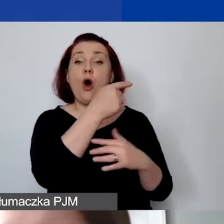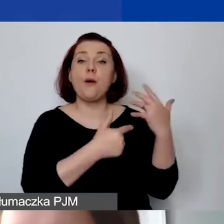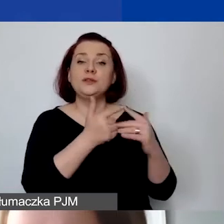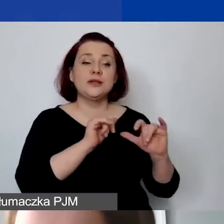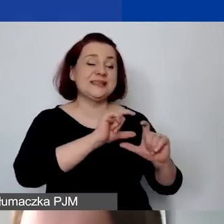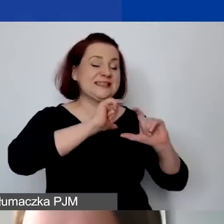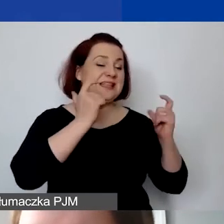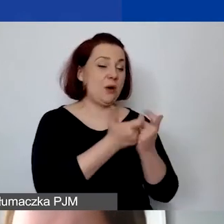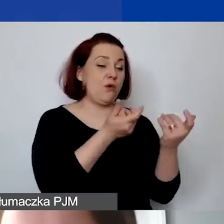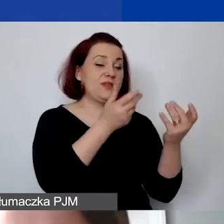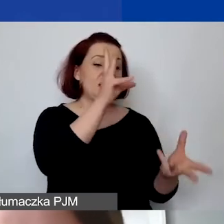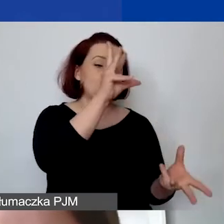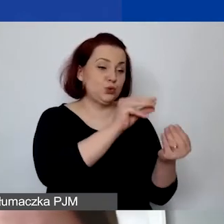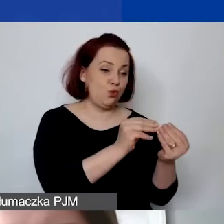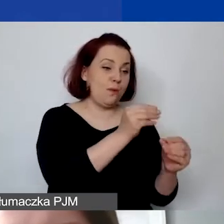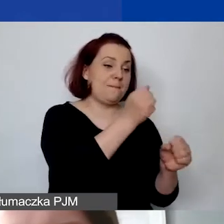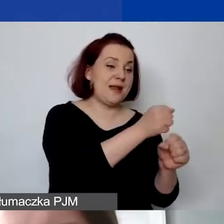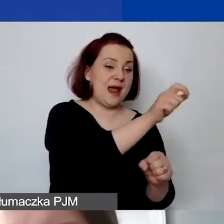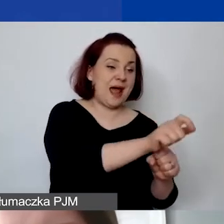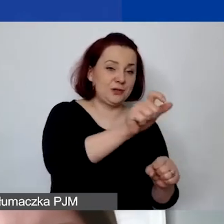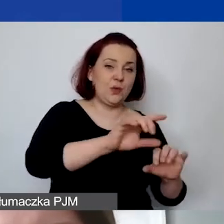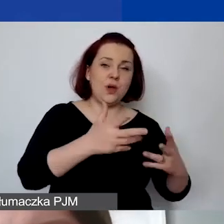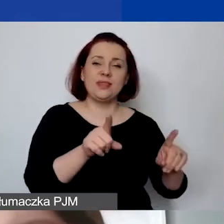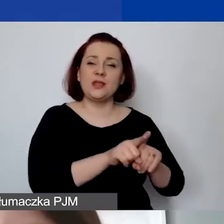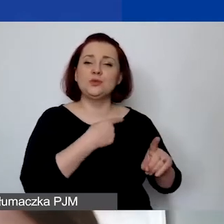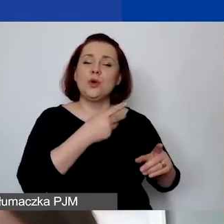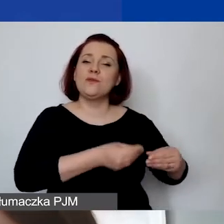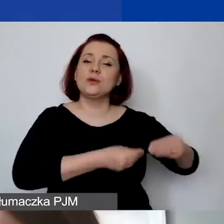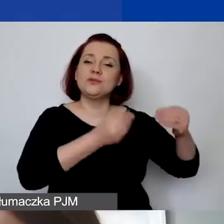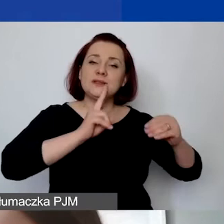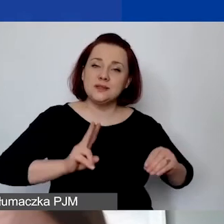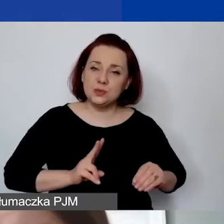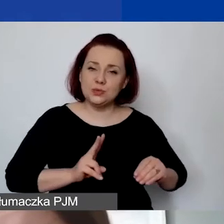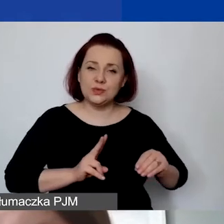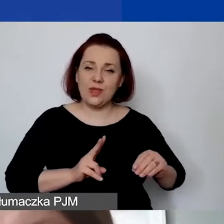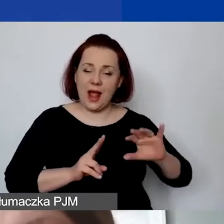zarówno w rozwoju instytucjonalnym, jak i działaniach merytorycznych. U nas to jest rozdzielone z tego względu,